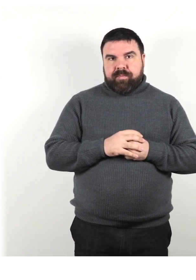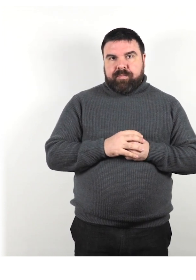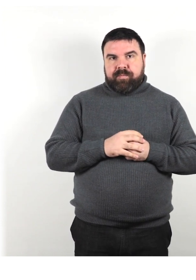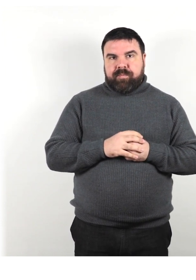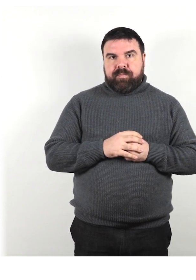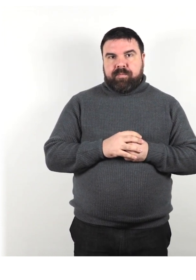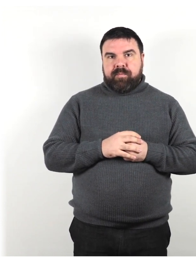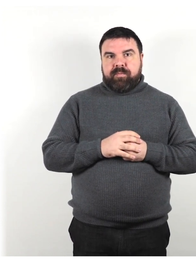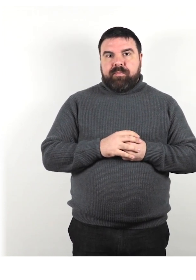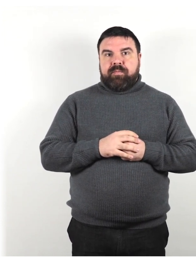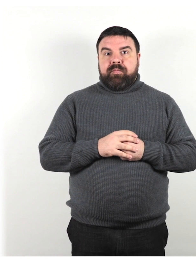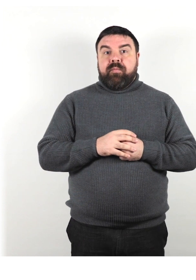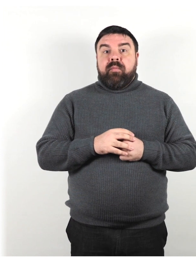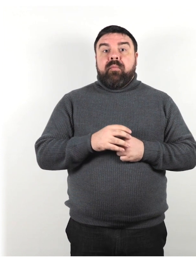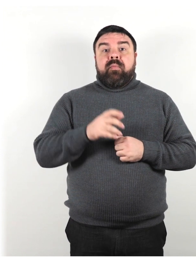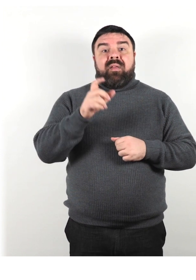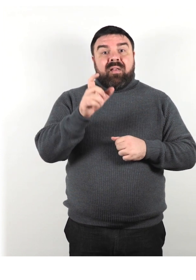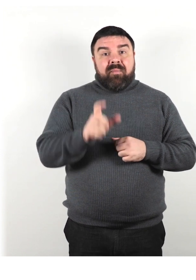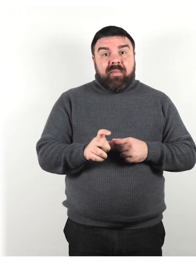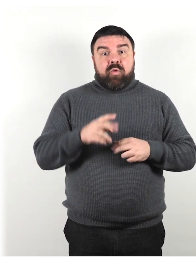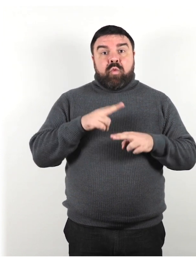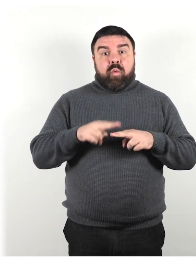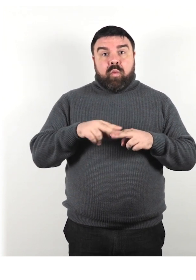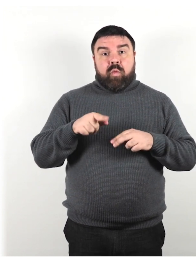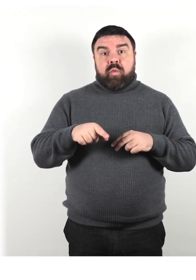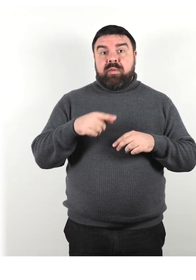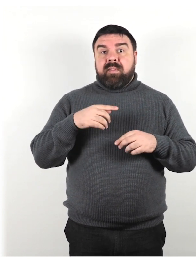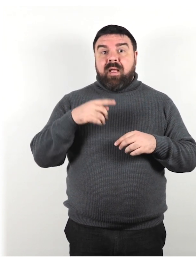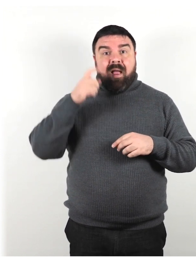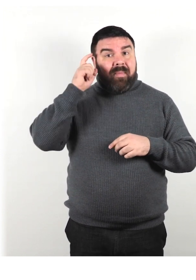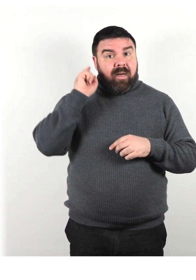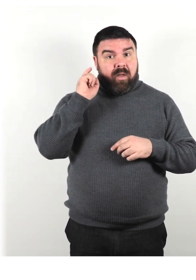Se la persona utilizza un apparecchio acustico, prenditi il tempo necessario